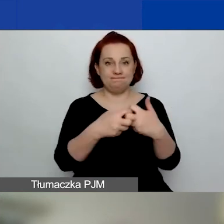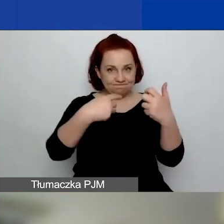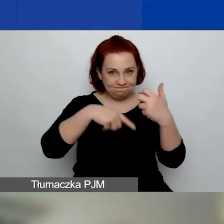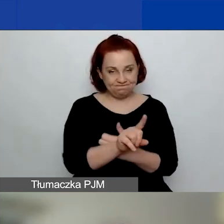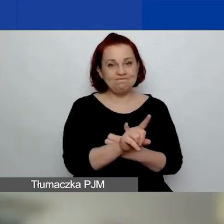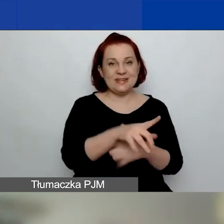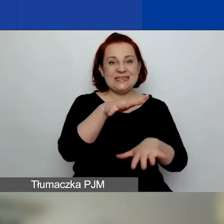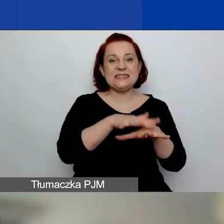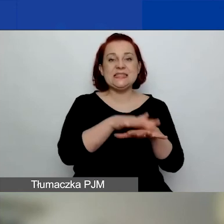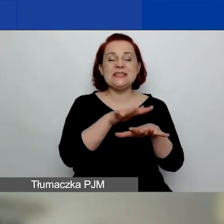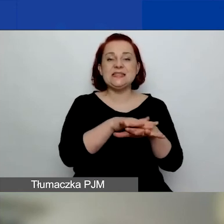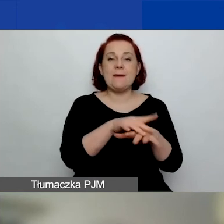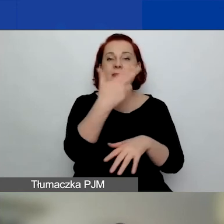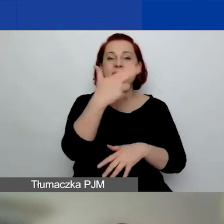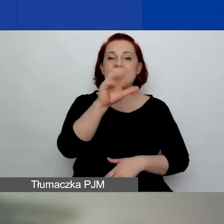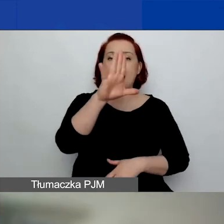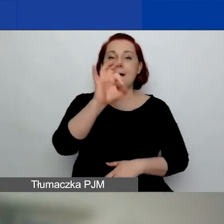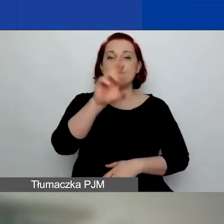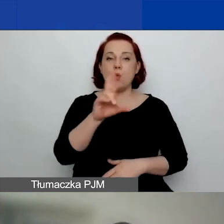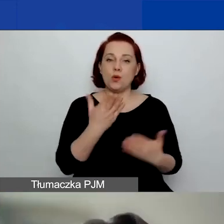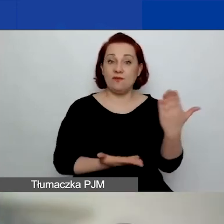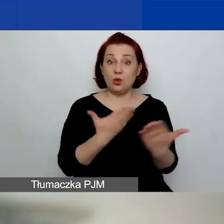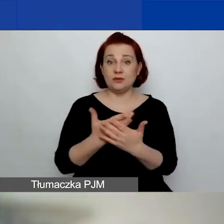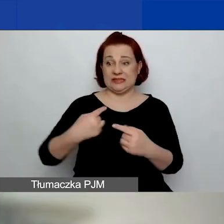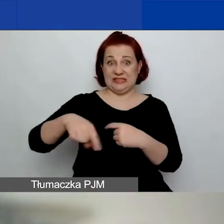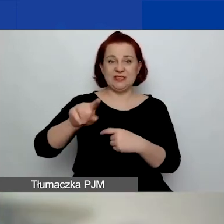o którym opowie nam za niedługi czas nasza koleżanka Ewelina.